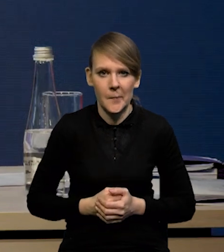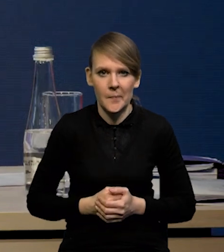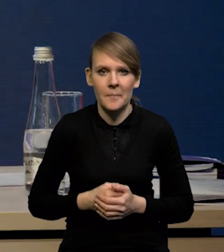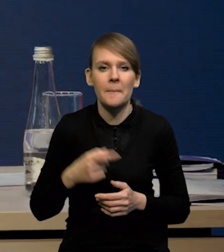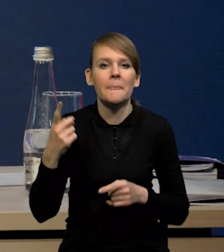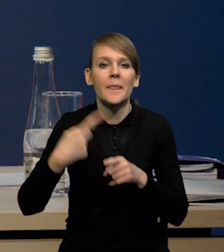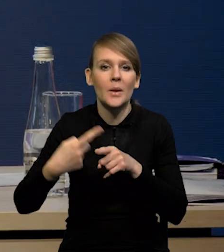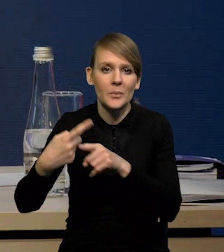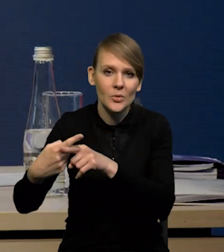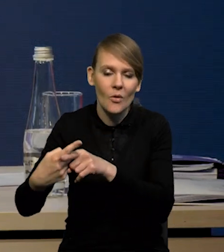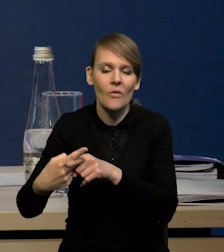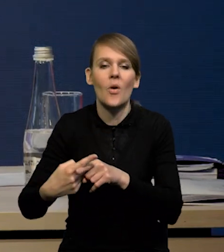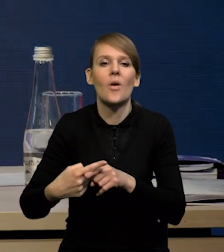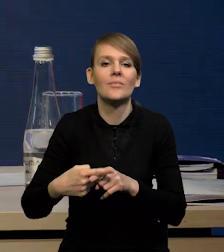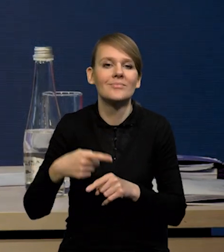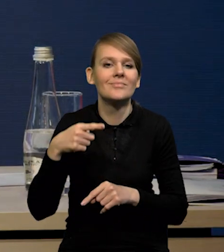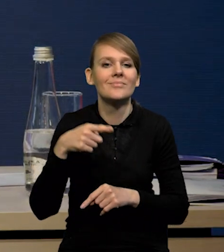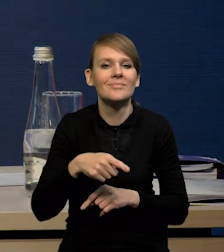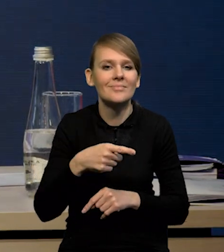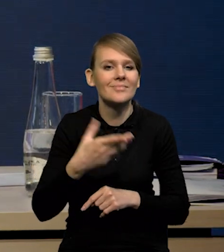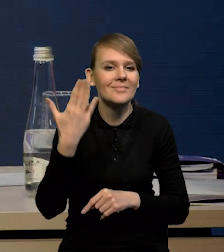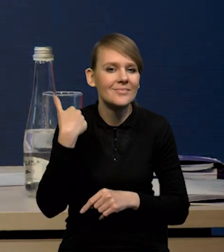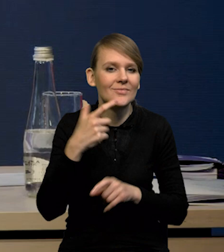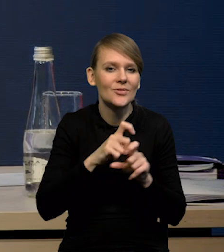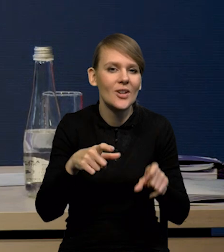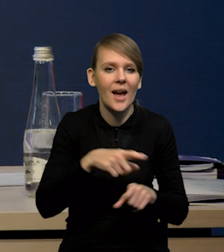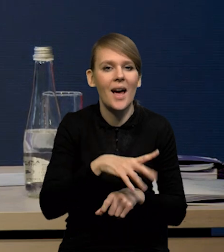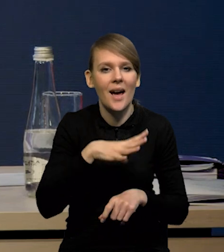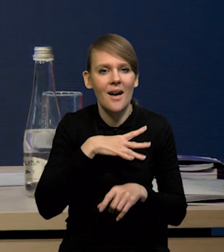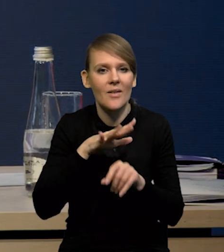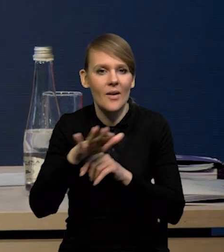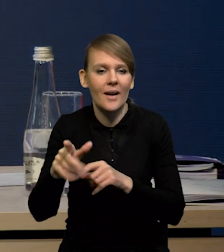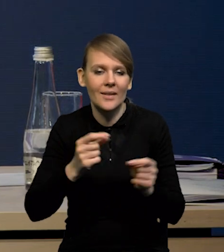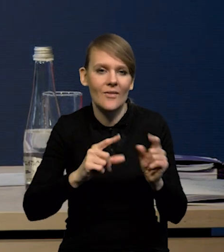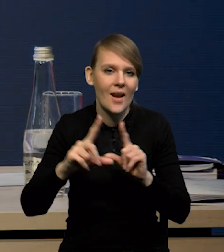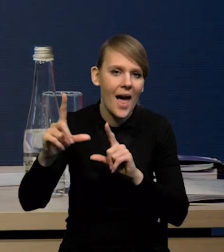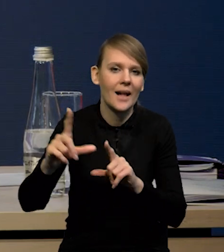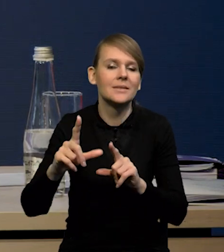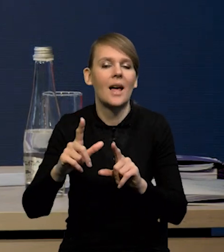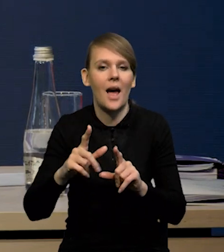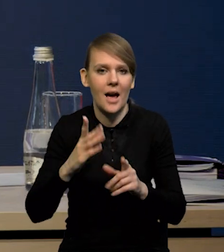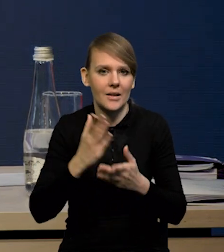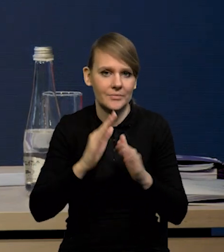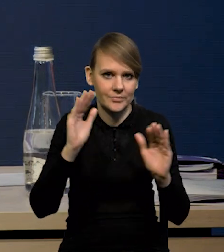stopniowo wygasają te czynniki, które odbijały inflację w ostatnim czasie i to rzeczywiście w tych poprzednich rundach prognostycznych,